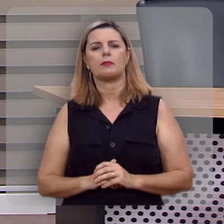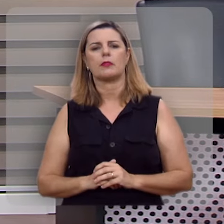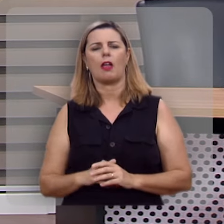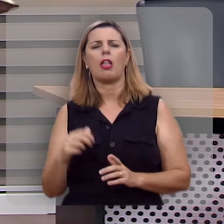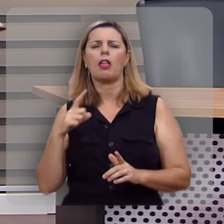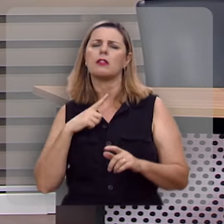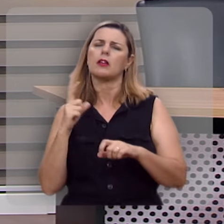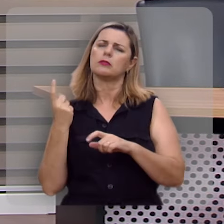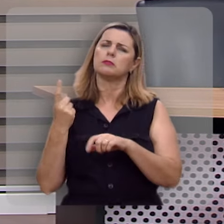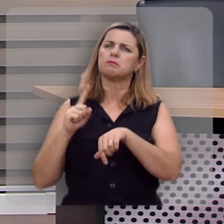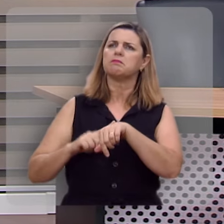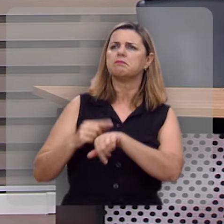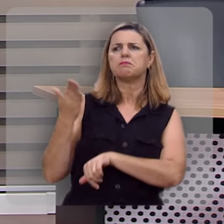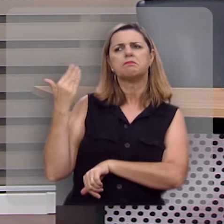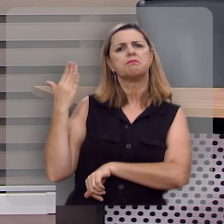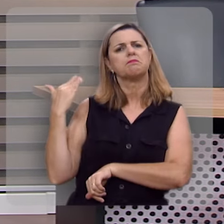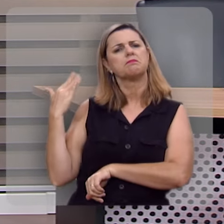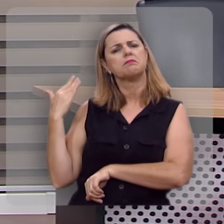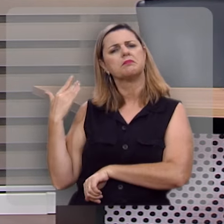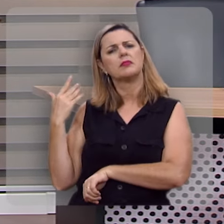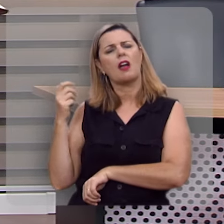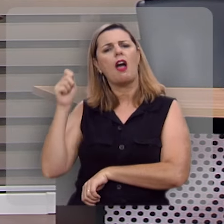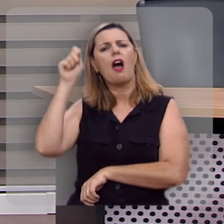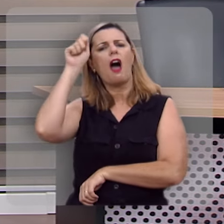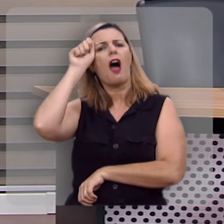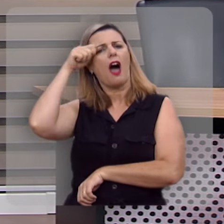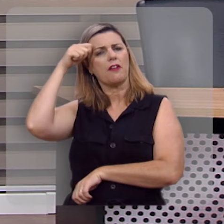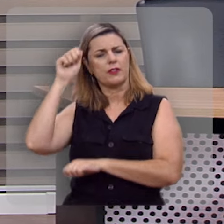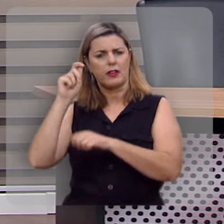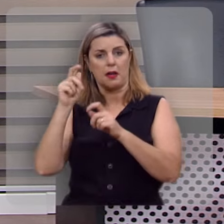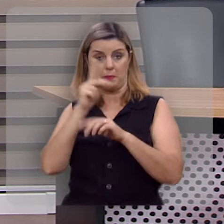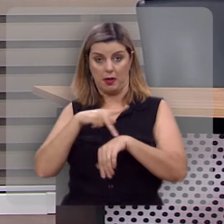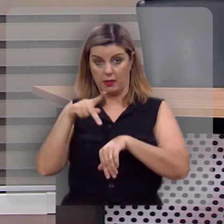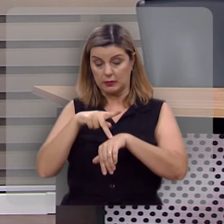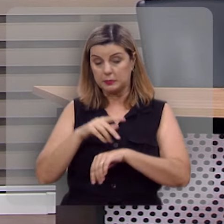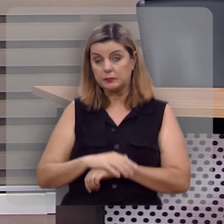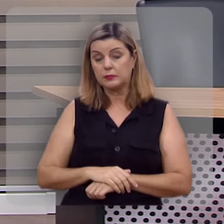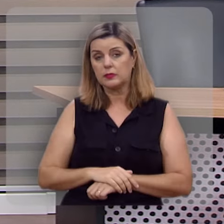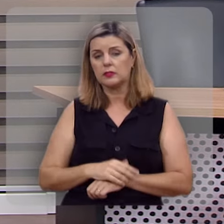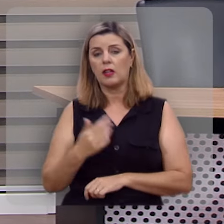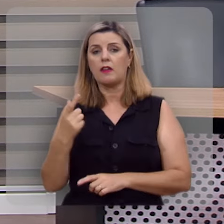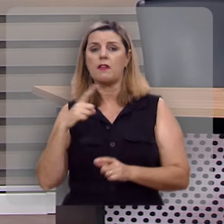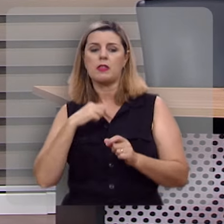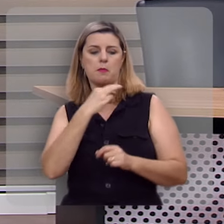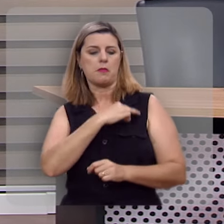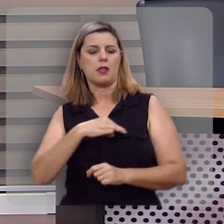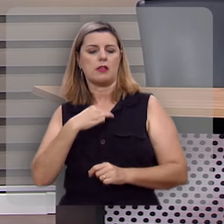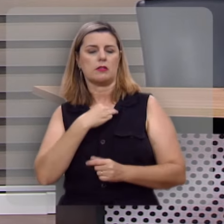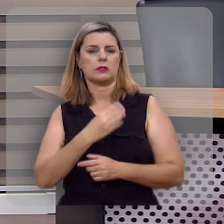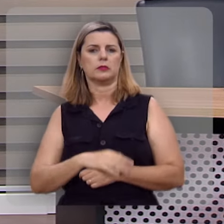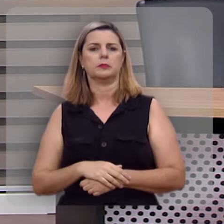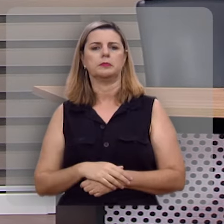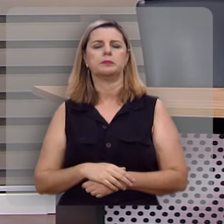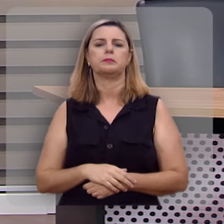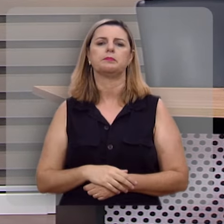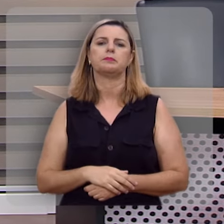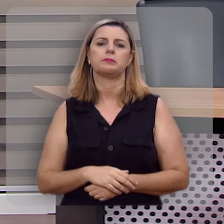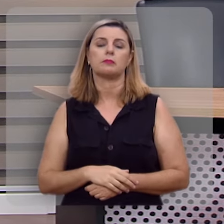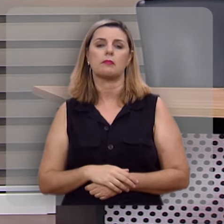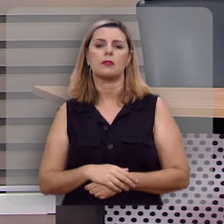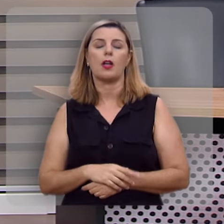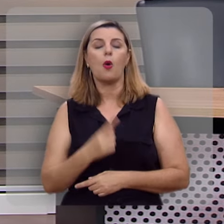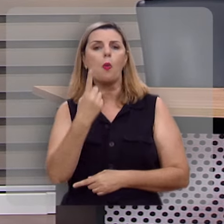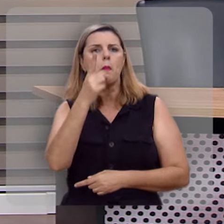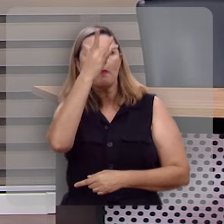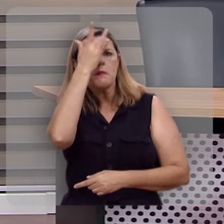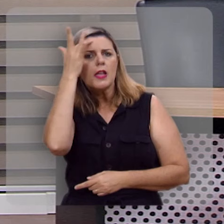Eu estava certa feita na África do Sul, numa missão chamada Kwa Sizabantu, e uma das pessoas